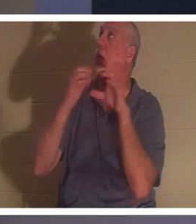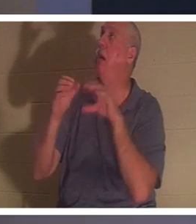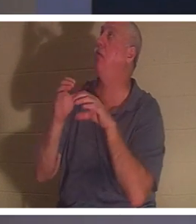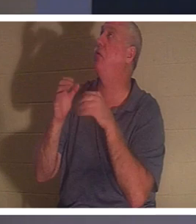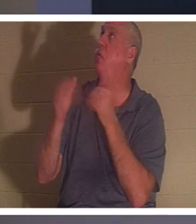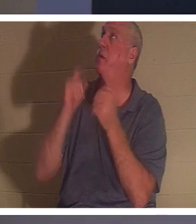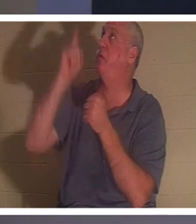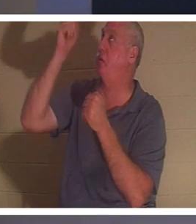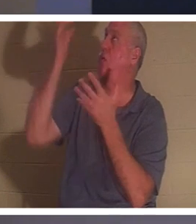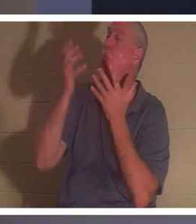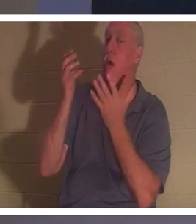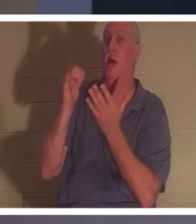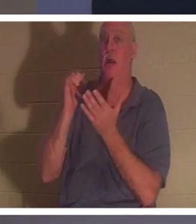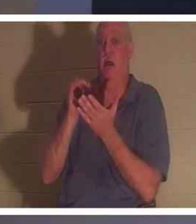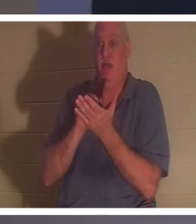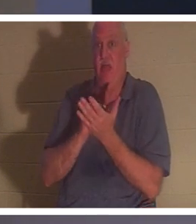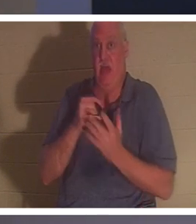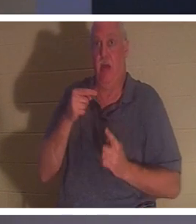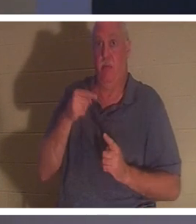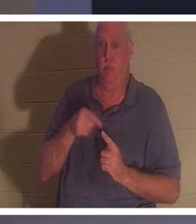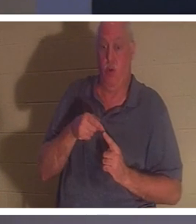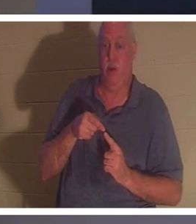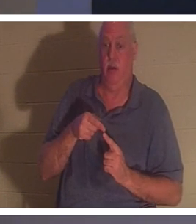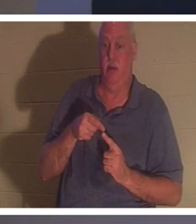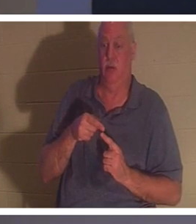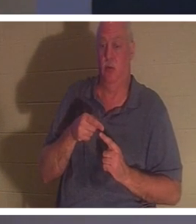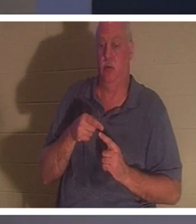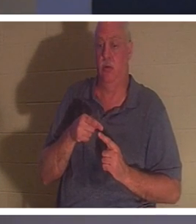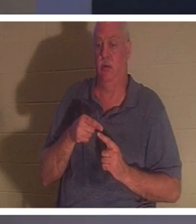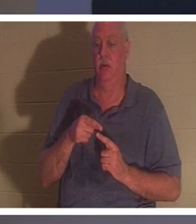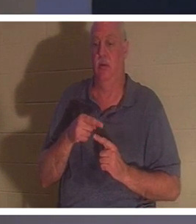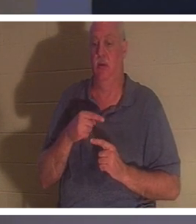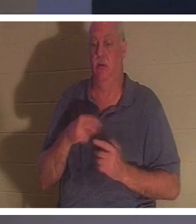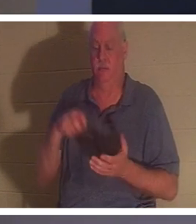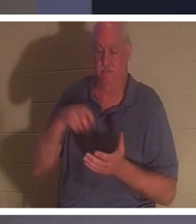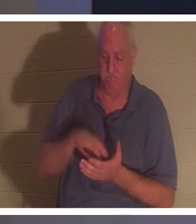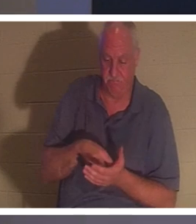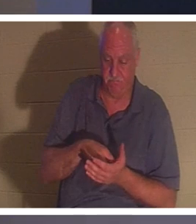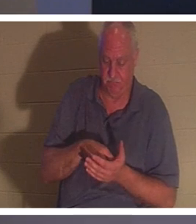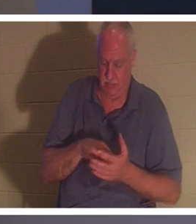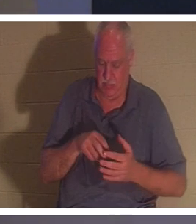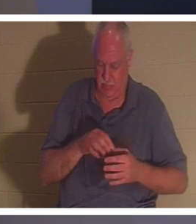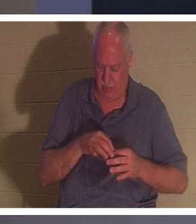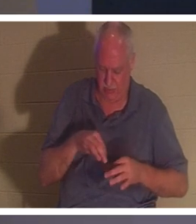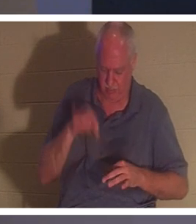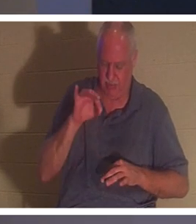der Punkt, an dem jemand sein Knie entblößt und in seinem Geist sagt: „Okay, Herr, ich habe mein Leben durcheinander gebracht“,